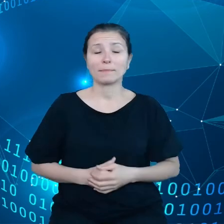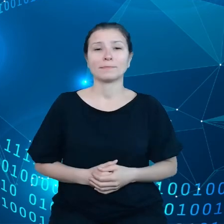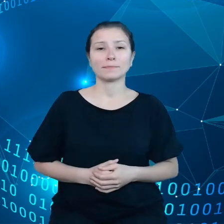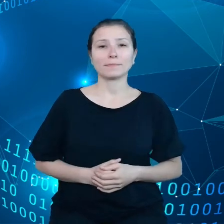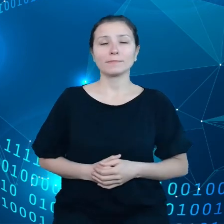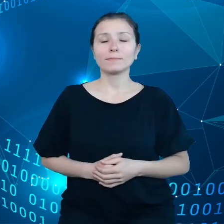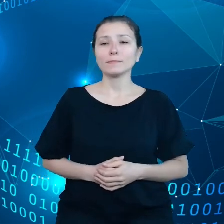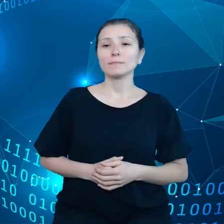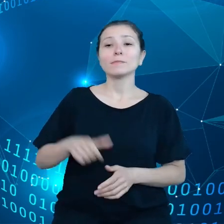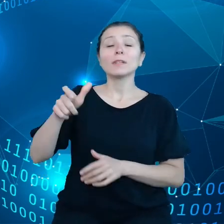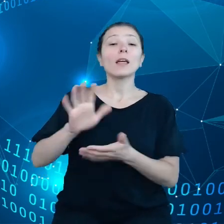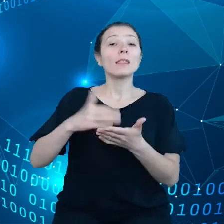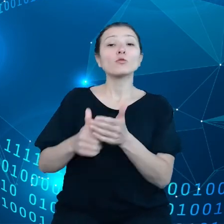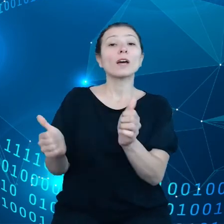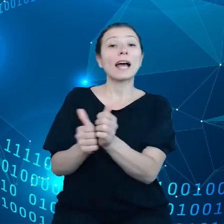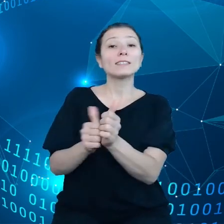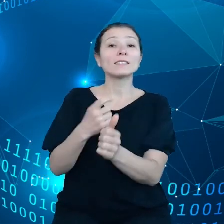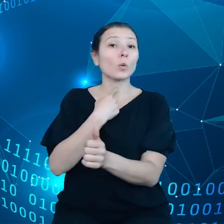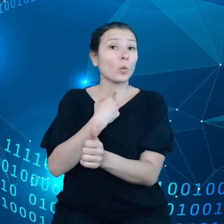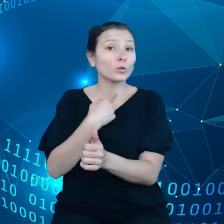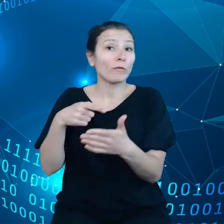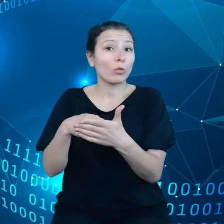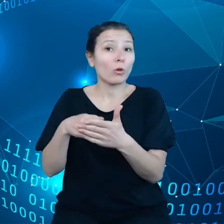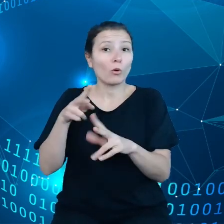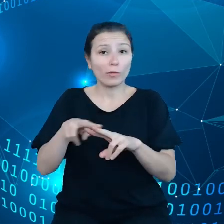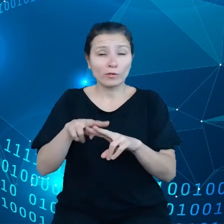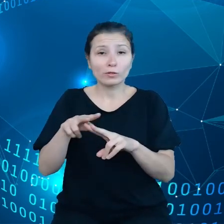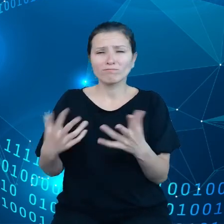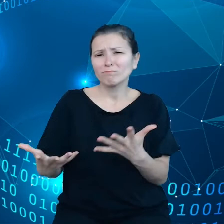głosowego na przykład, takie narzędzia zbierają mnóstwo danych poprzez